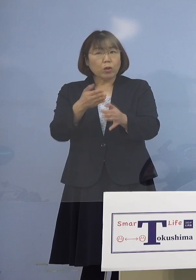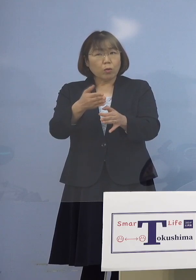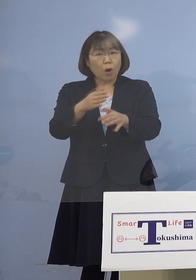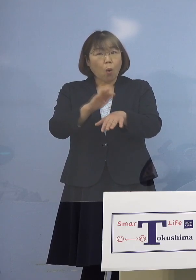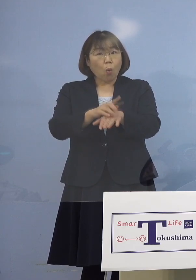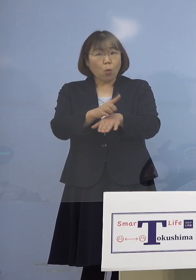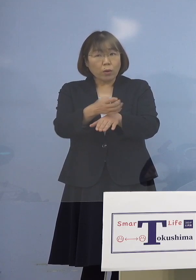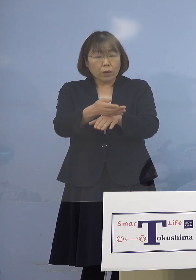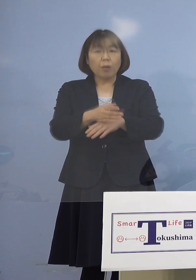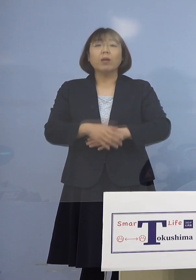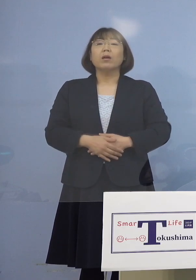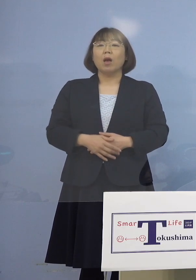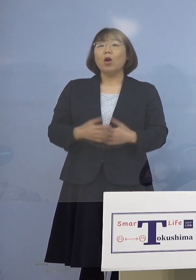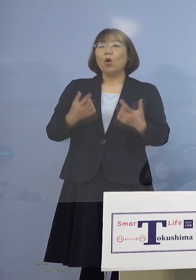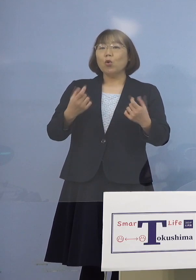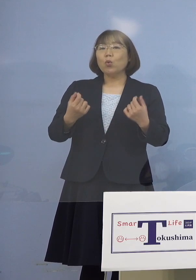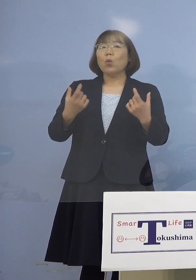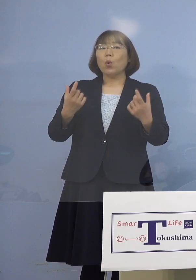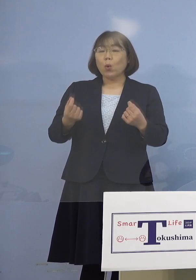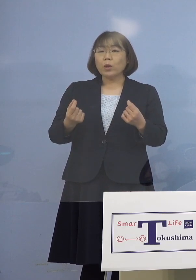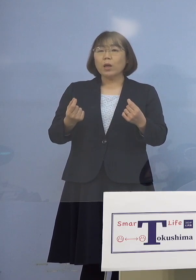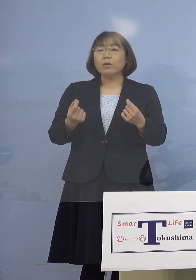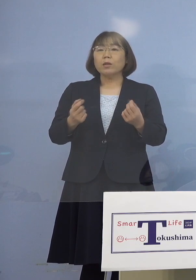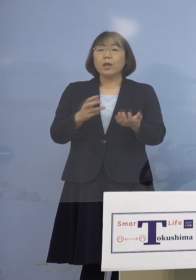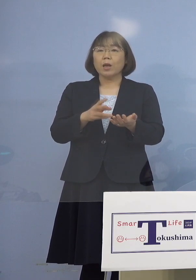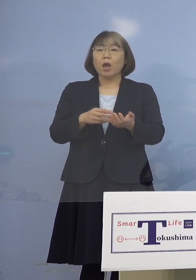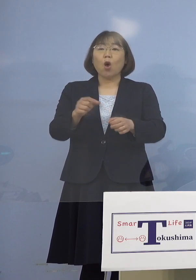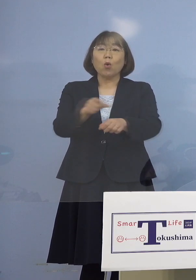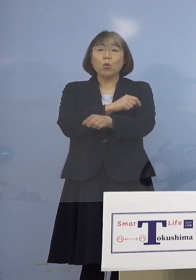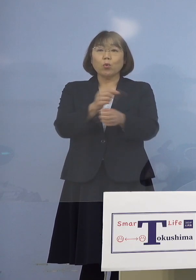（知事） そういう枠を始めるということですので